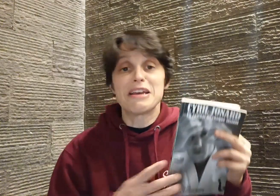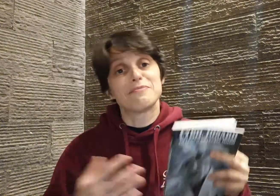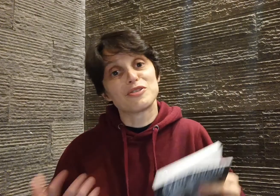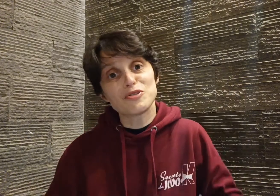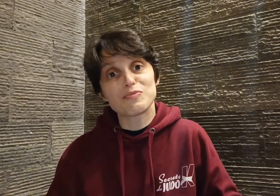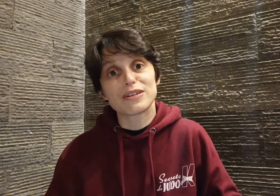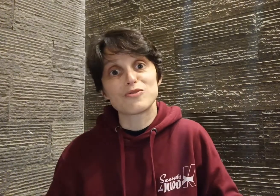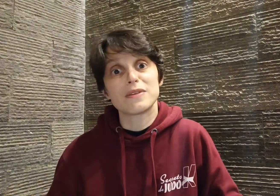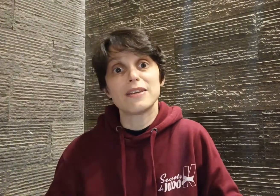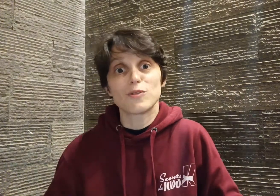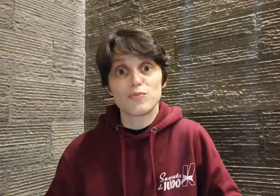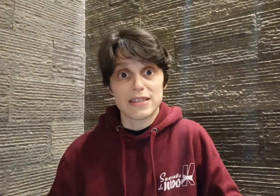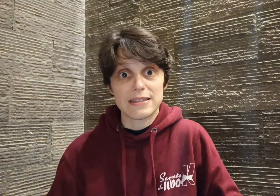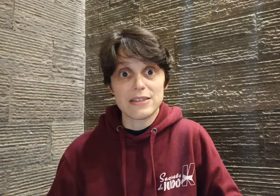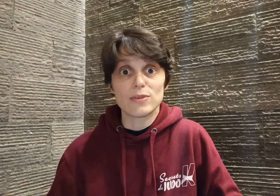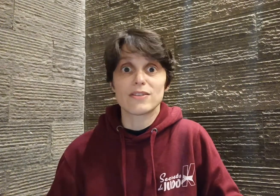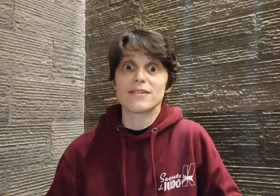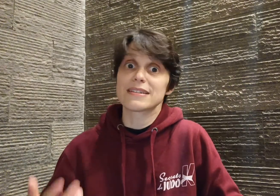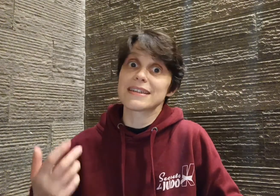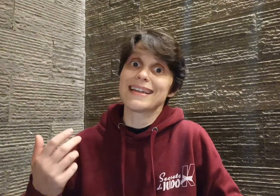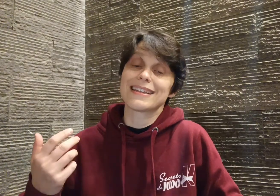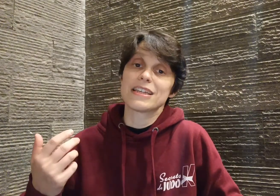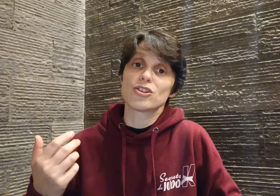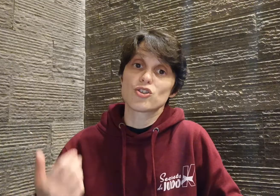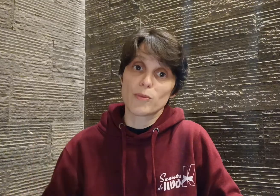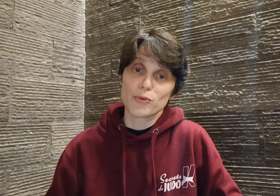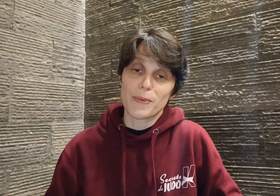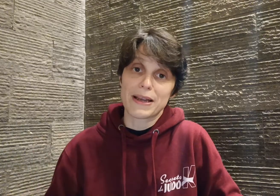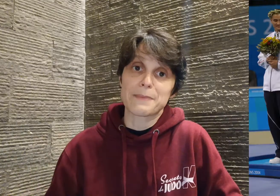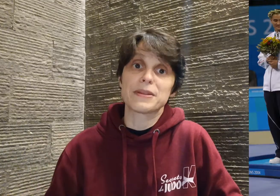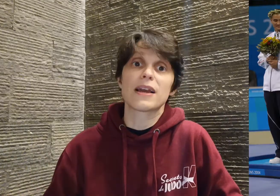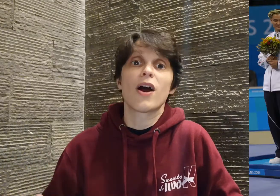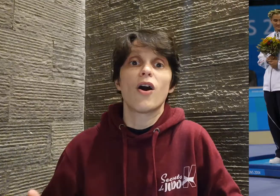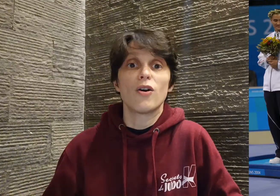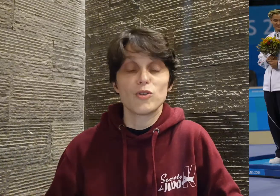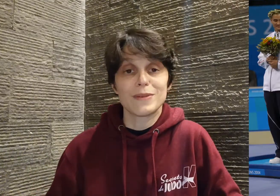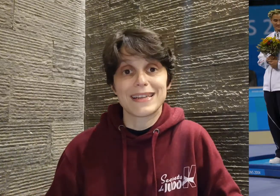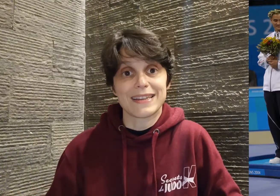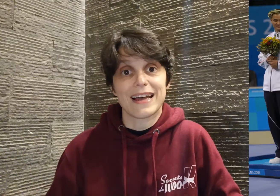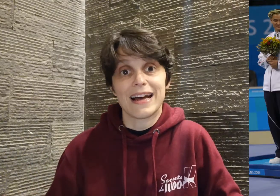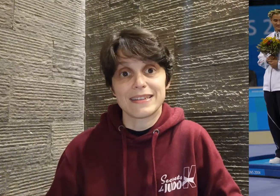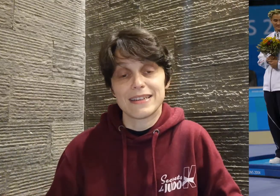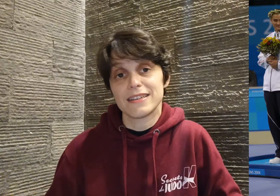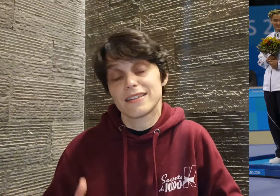mais juste pour résumer, depuis ses 18 ans, Cyril a été champion paralympique en 2004 à Athènes,